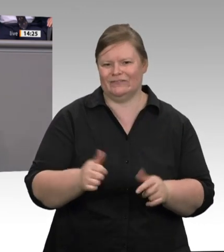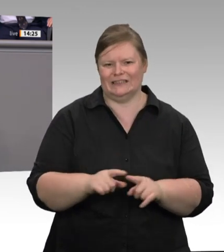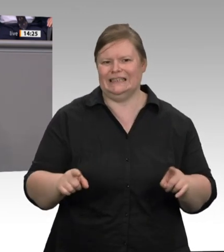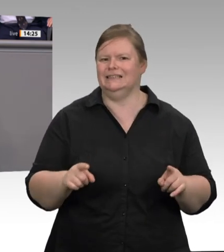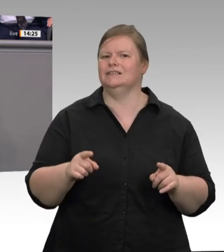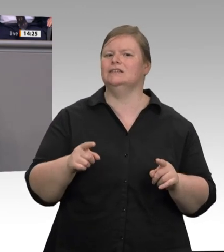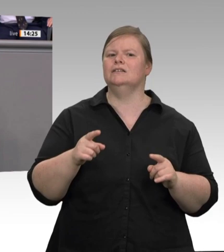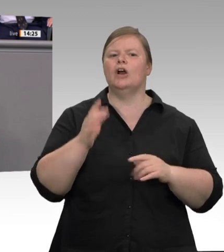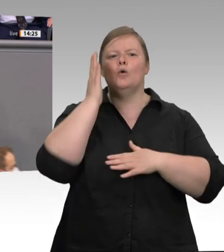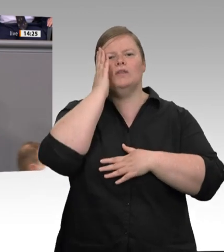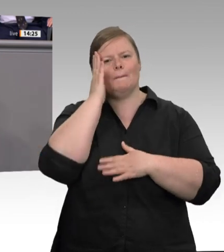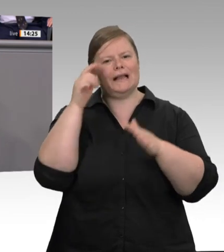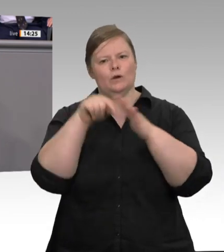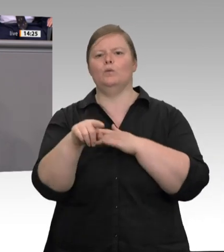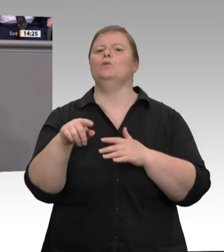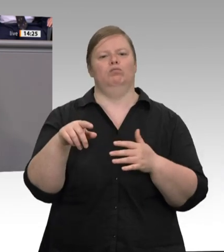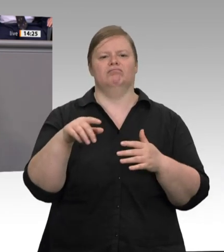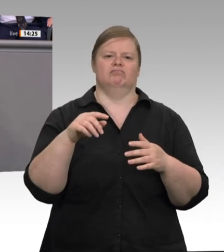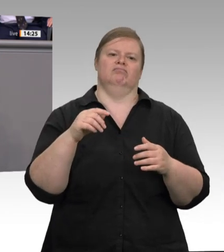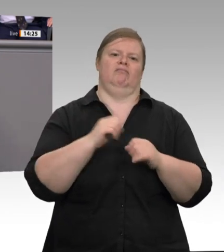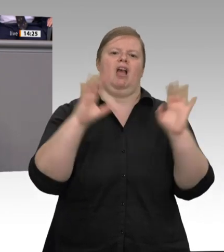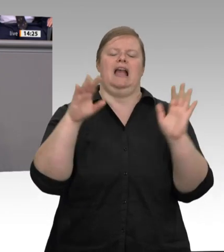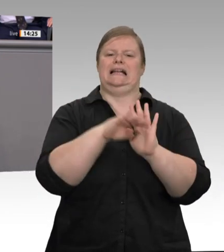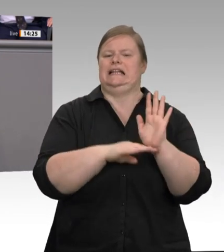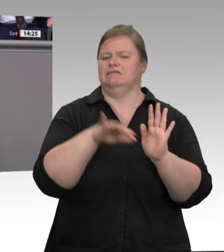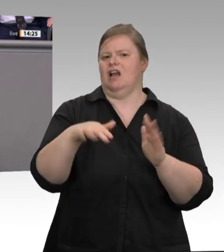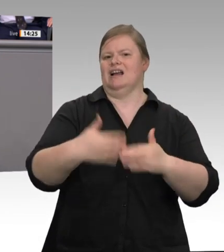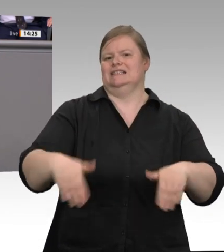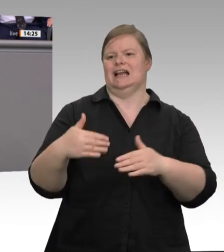Leiharbeiter profitieren vollumfänglich, das wissen Sie, vom betrieblichen Arbeitsschutz.